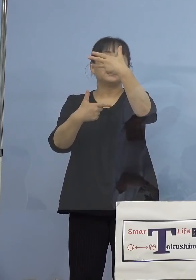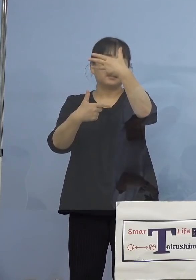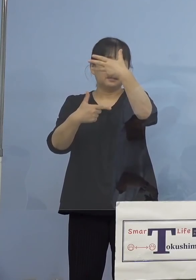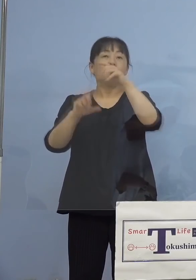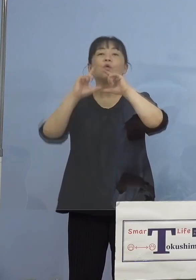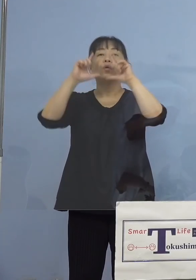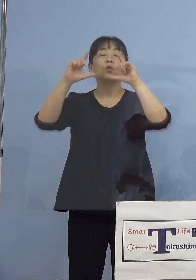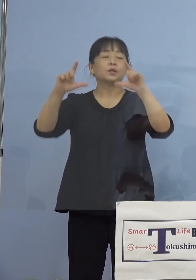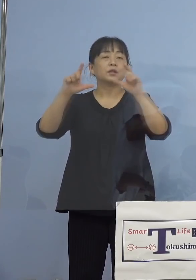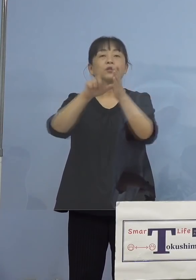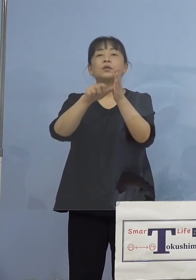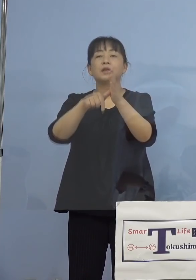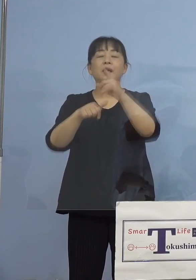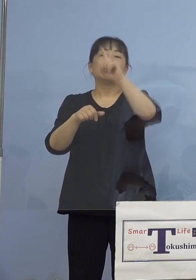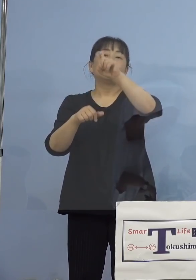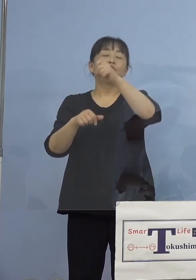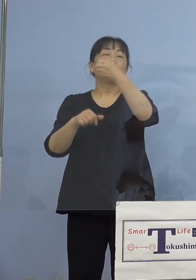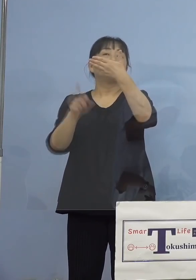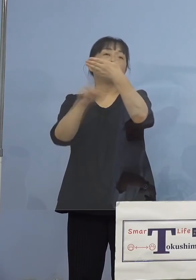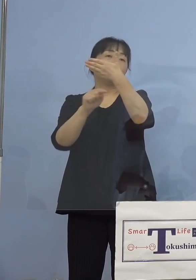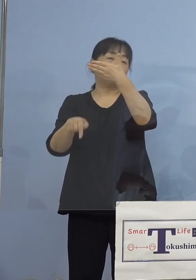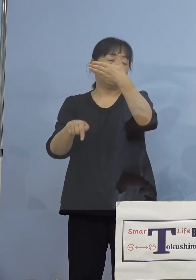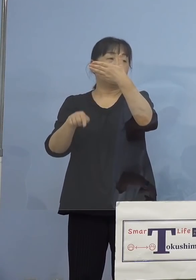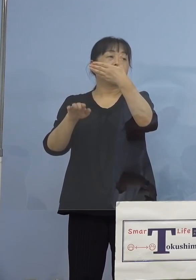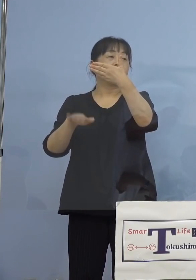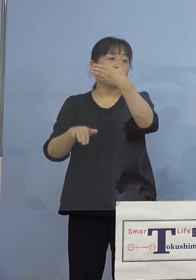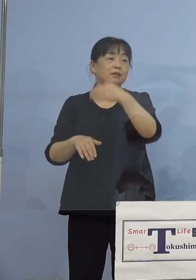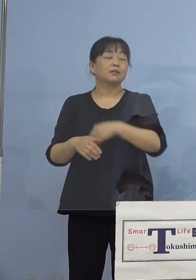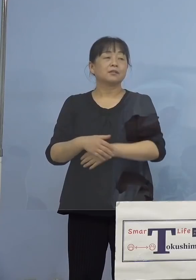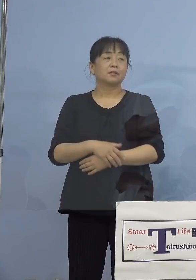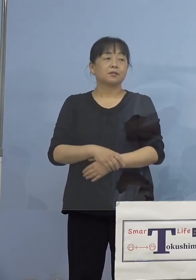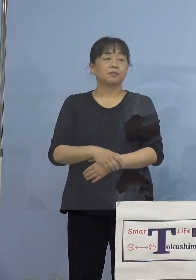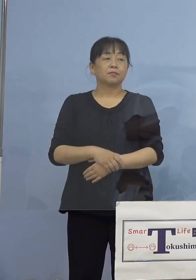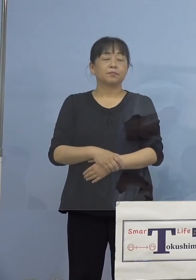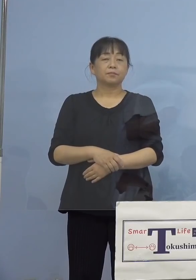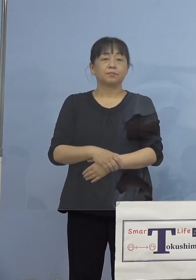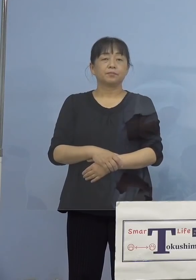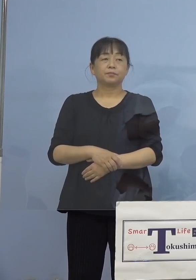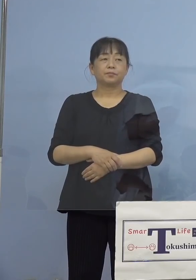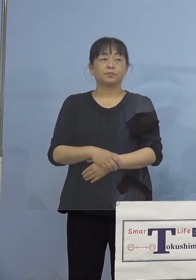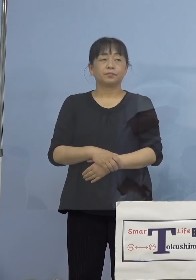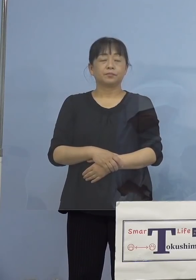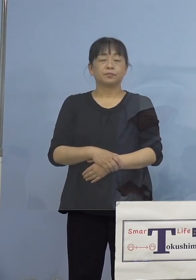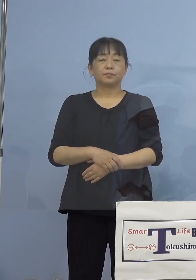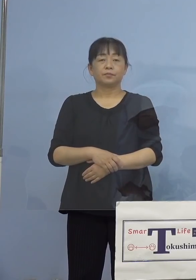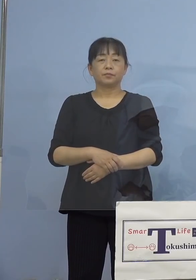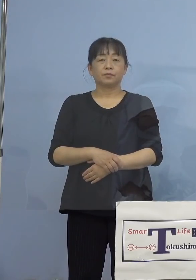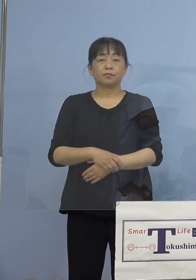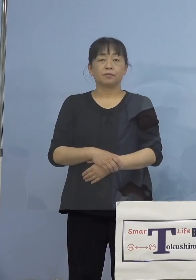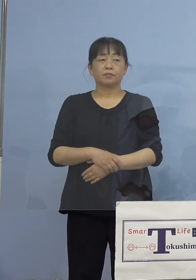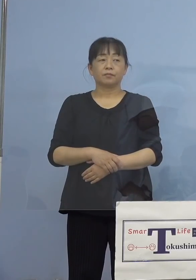20人以下だったら 8月16日公表になります